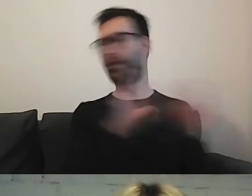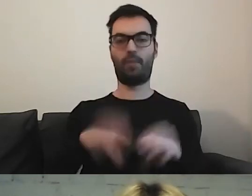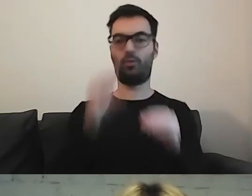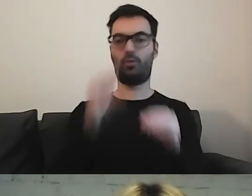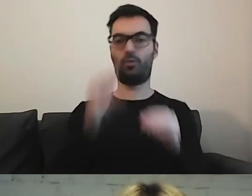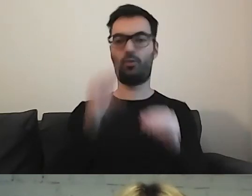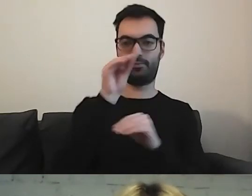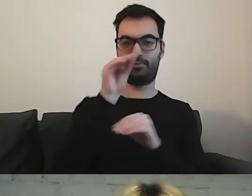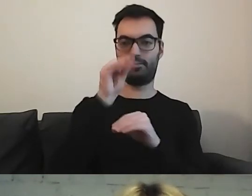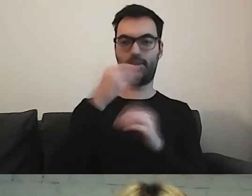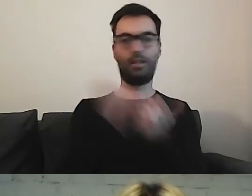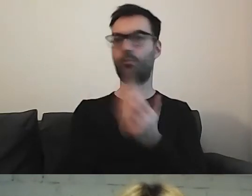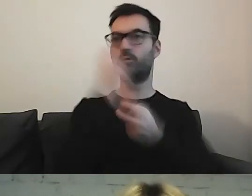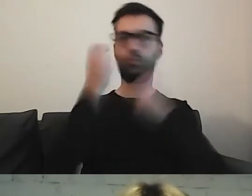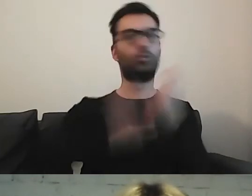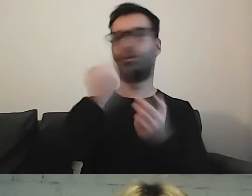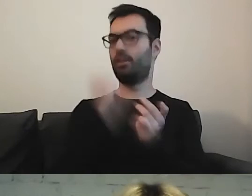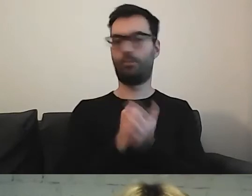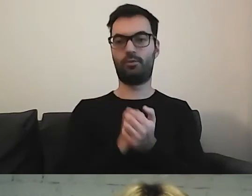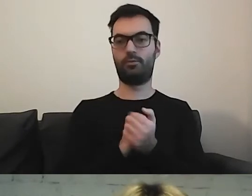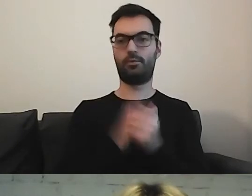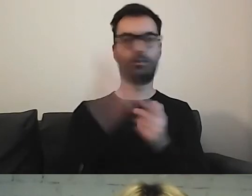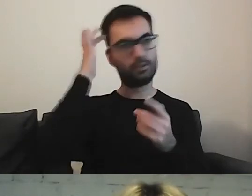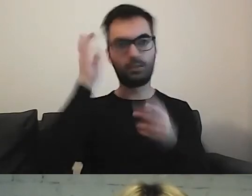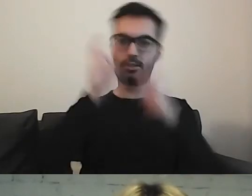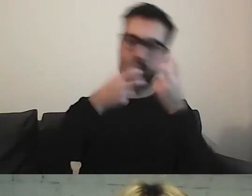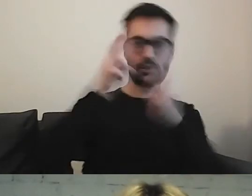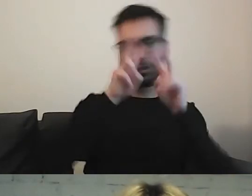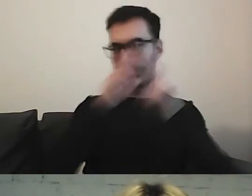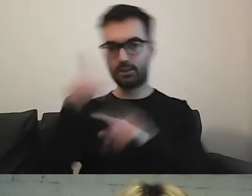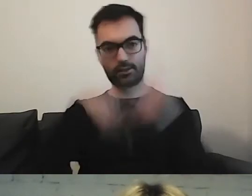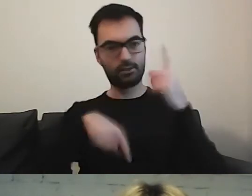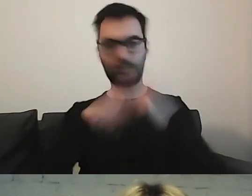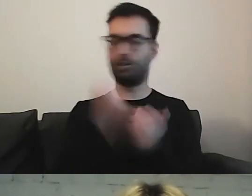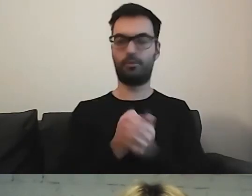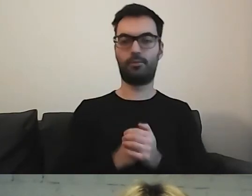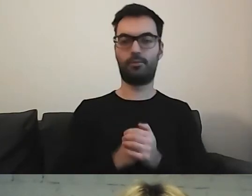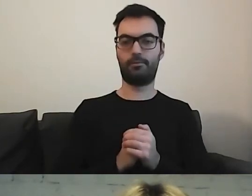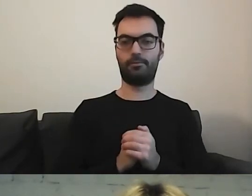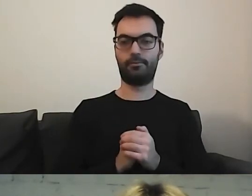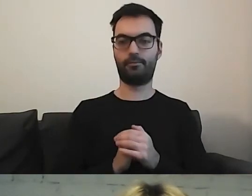Nie musimy tego szukać, krążyć po dokumentach, zakładkach.